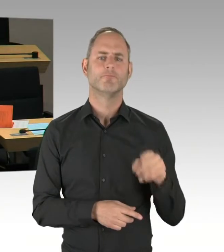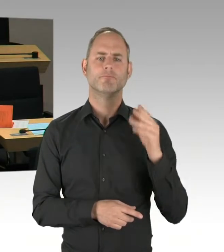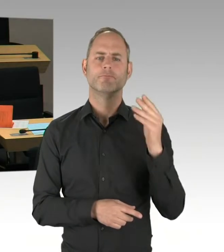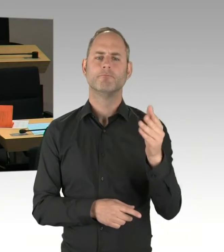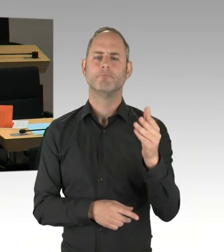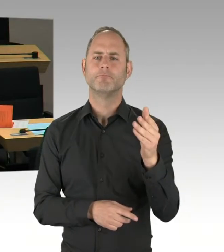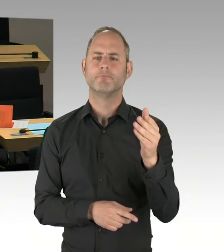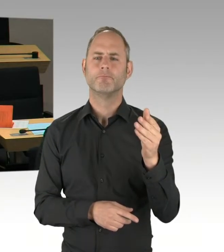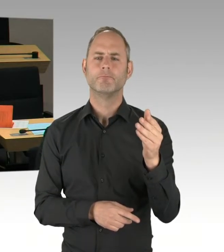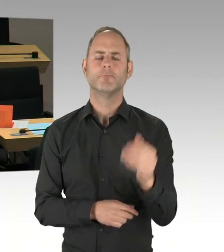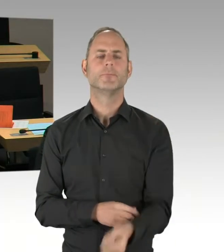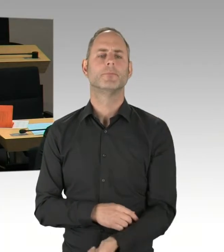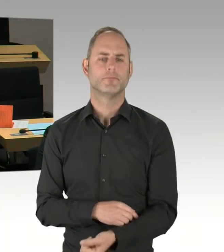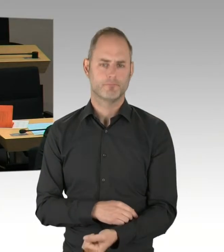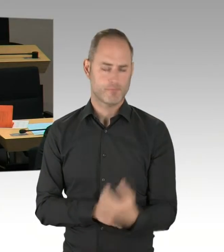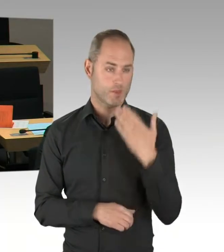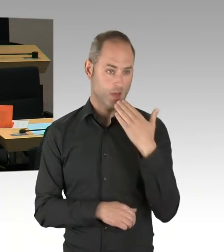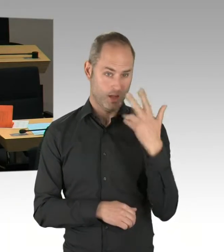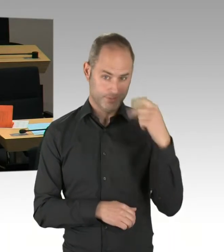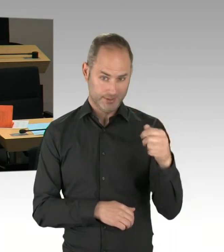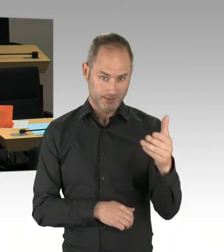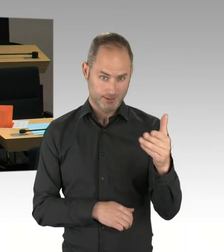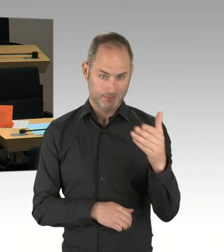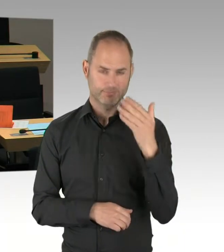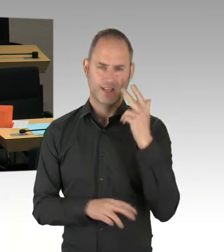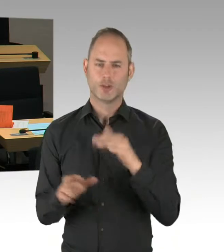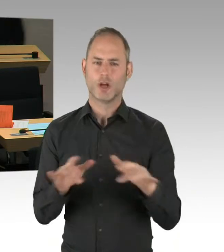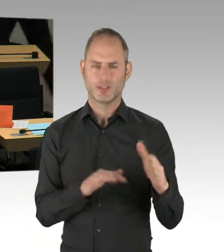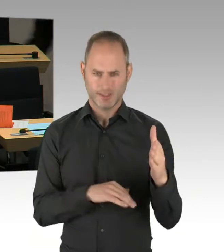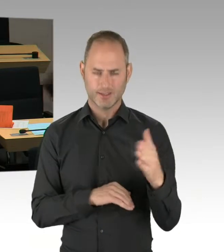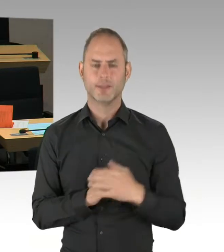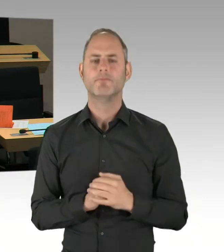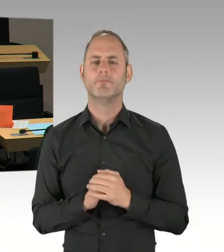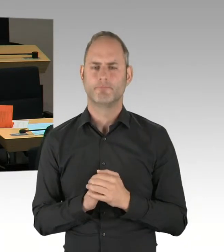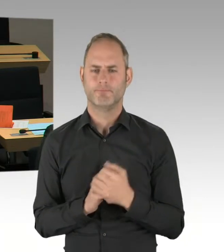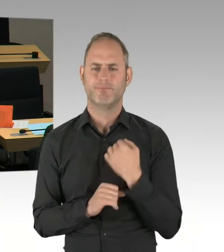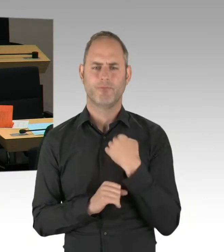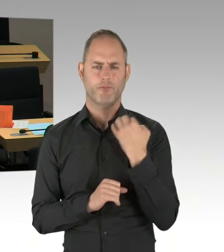bei diesem Ausschreibungsverfahren die Möglichkeit